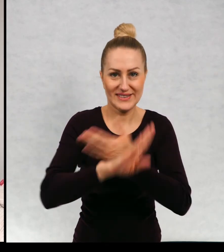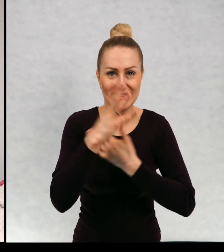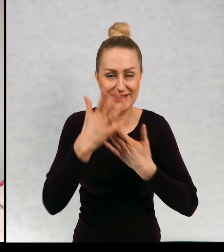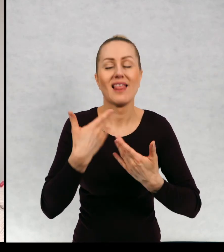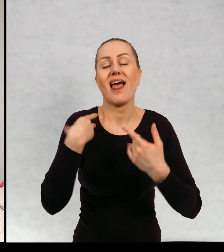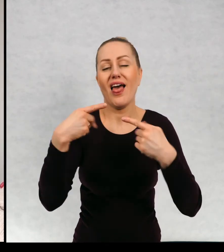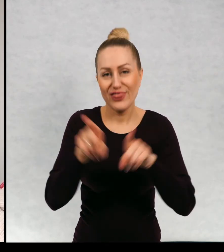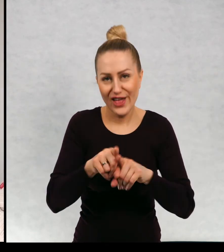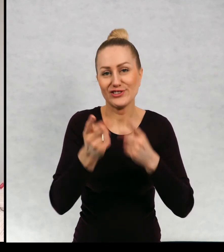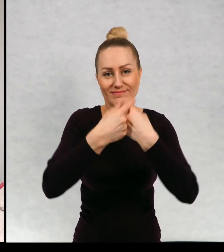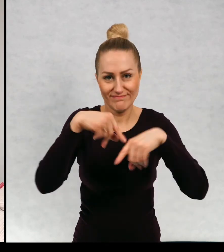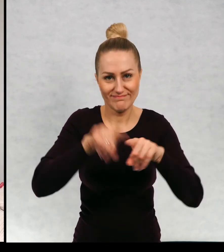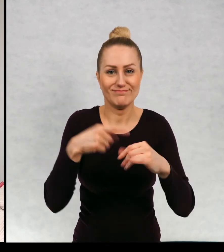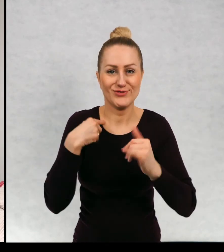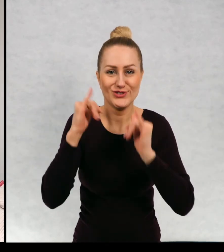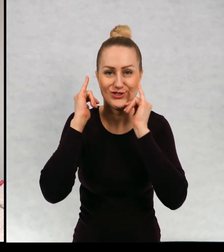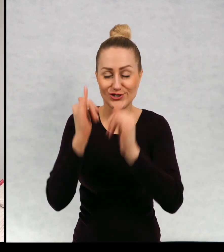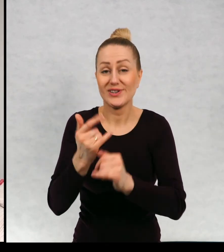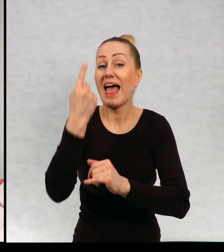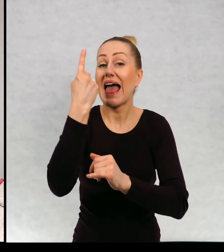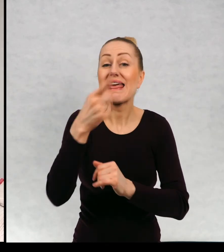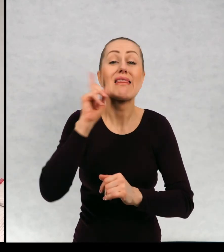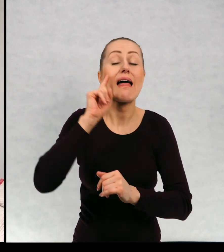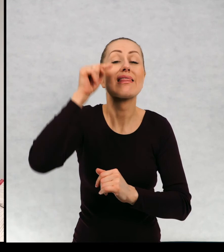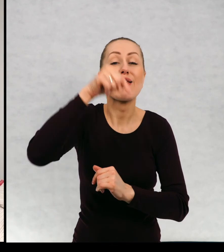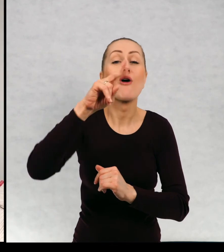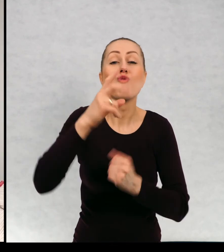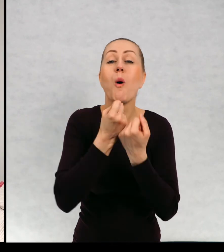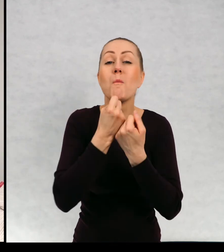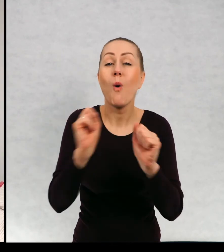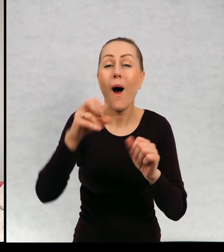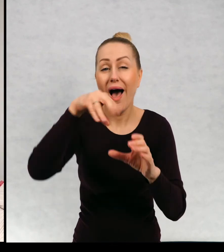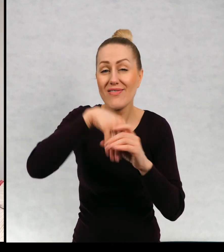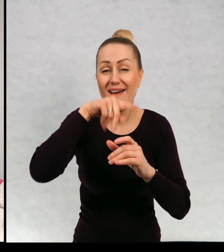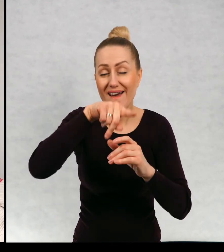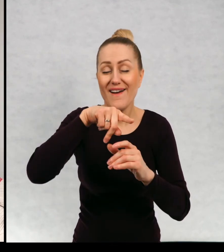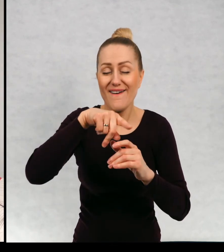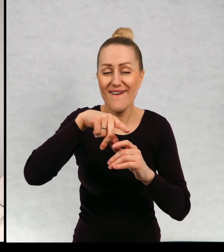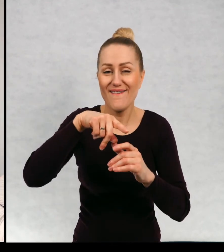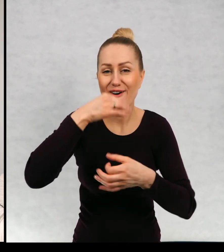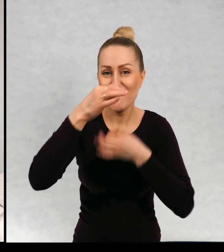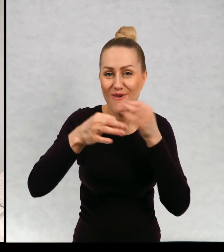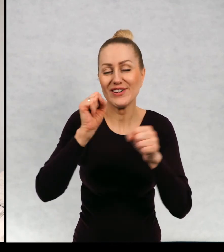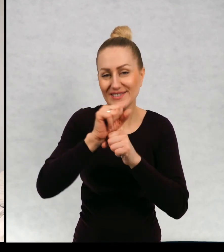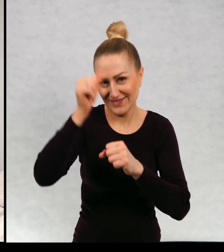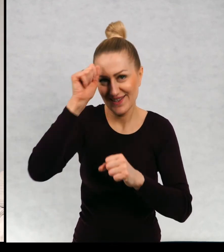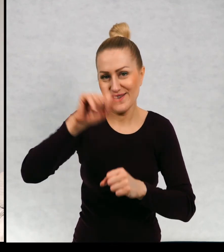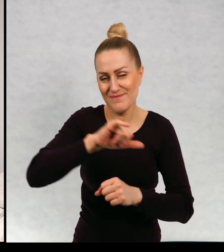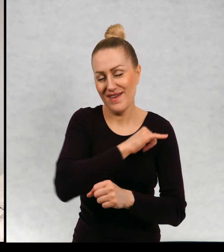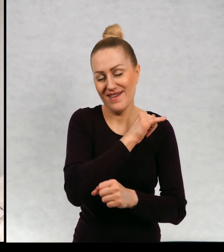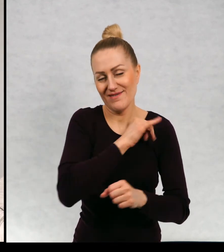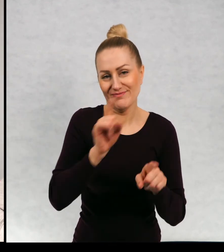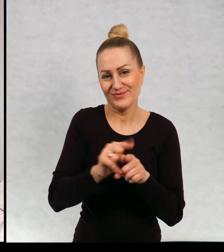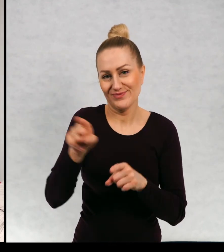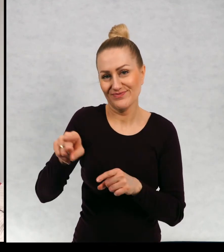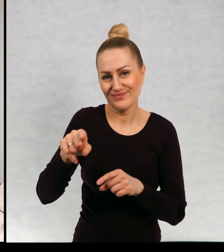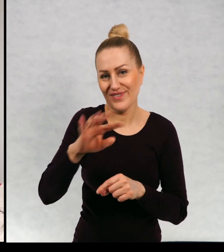No i to życzenie także spełniłam jeden z bohaterów rzeczywiście na imię, nosi imię